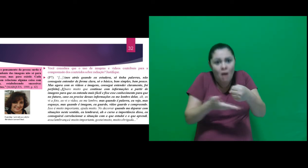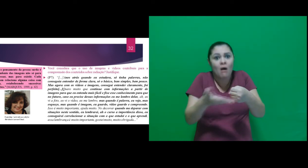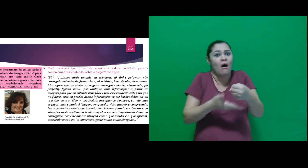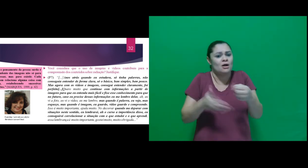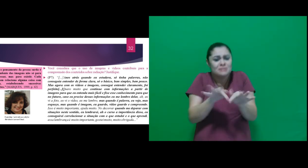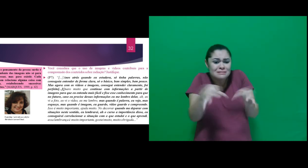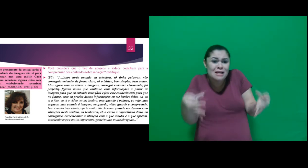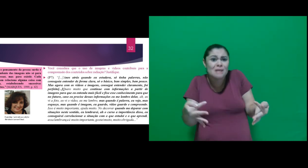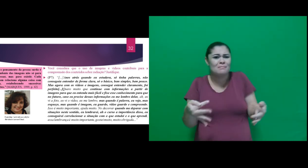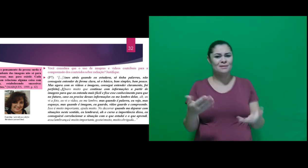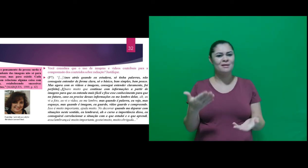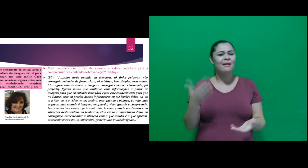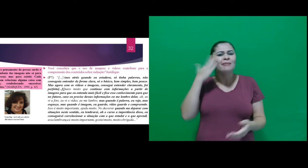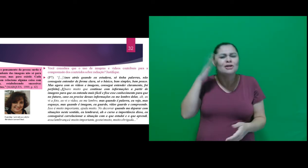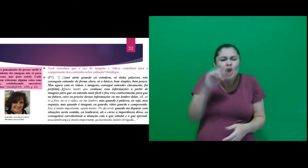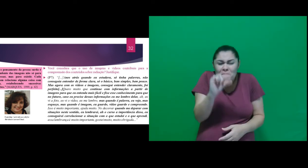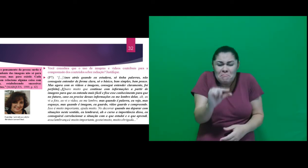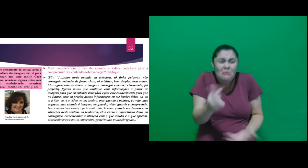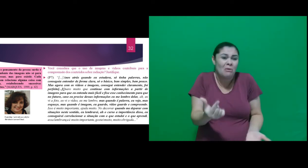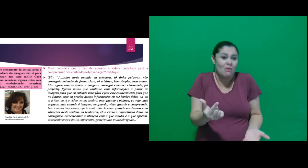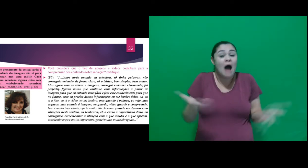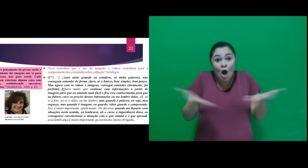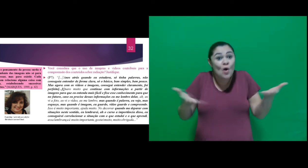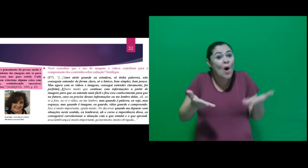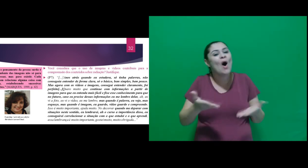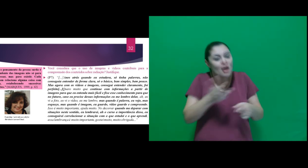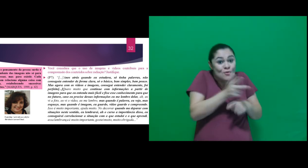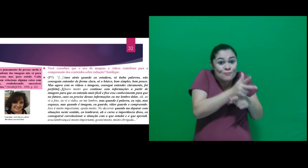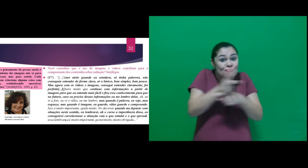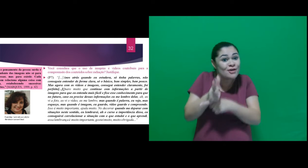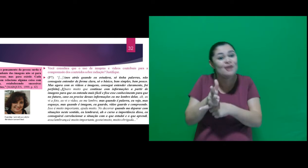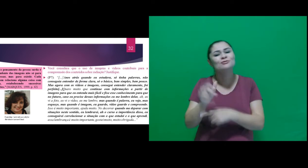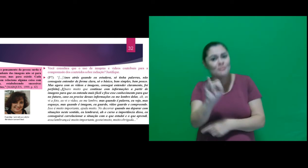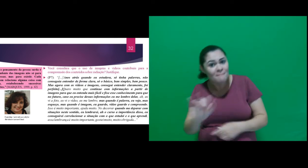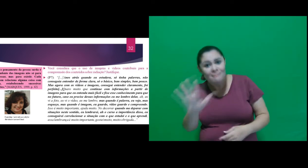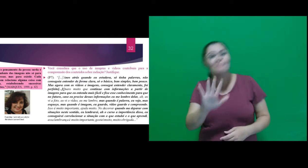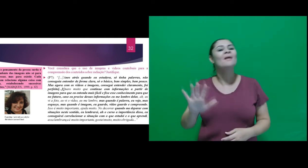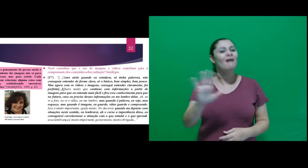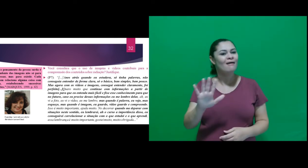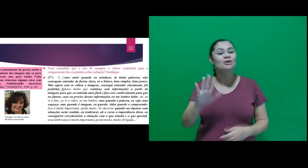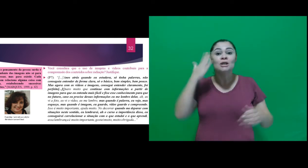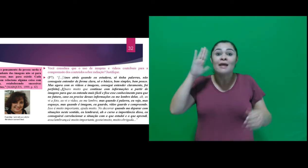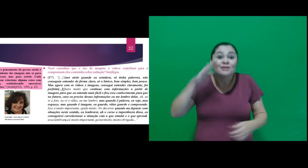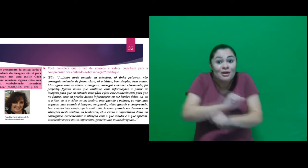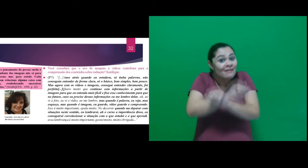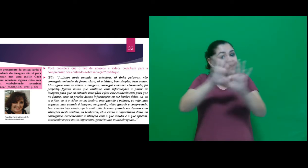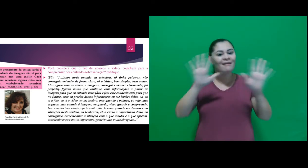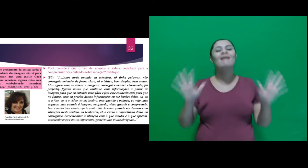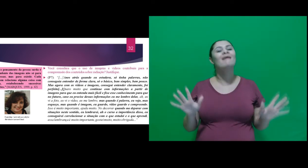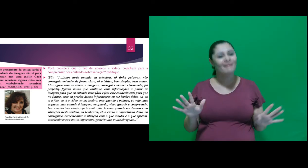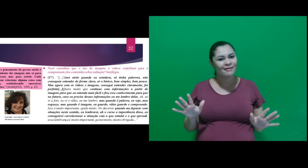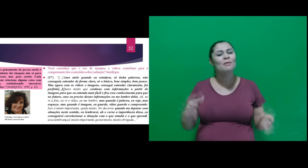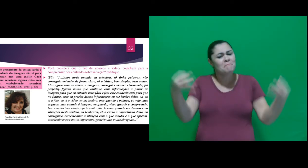bem simples, bem pouco. Mas agora com os vídeos e imagens, consegui entender claramente, foi